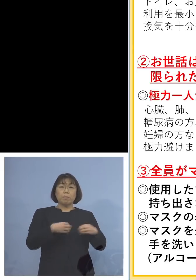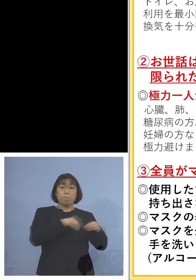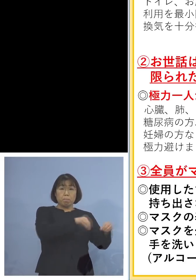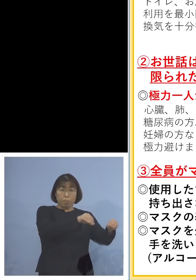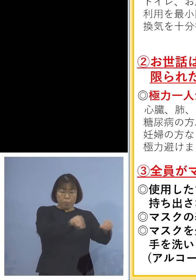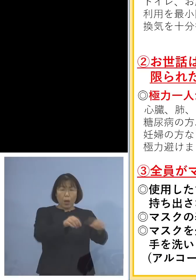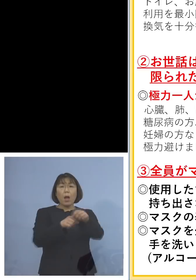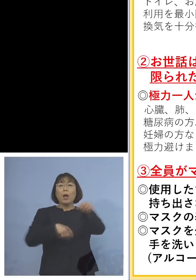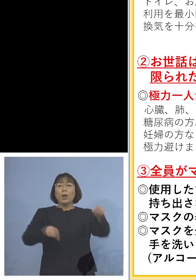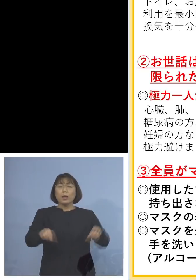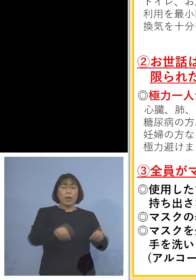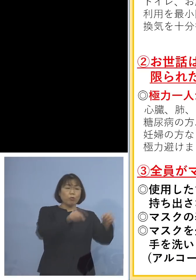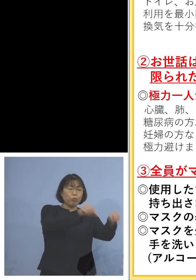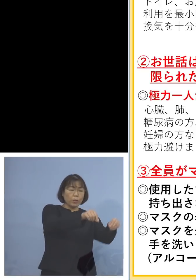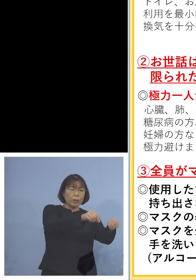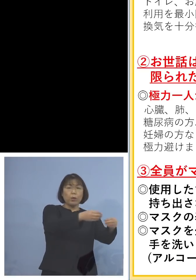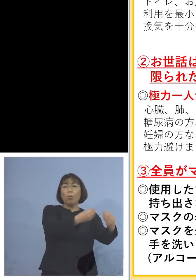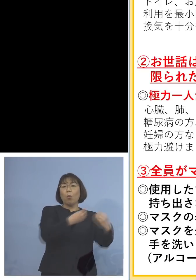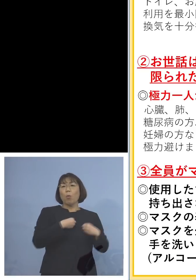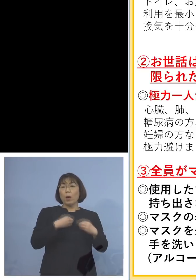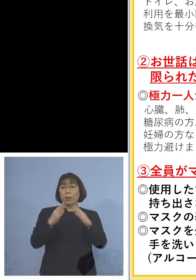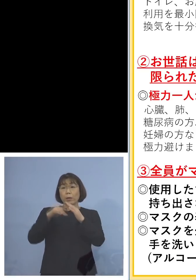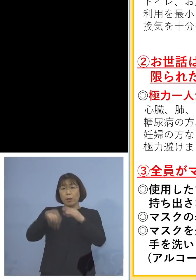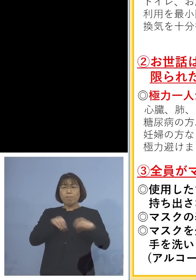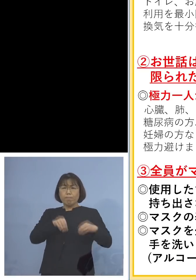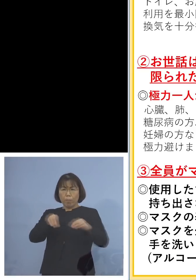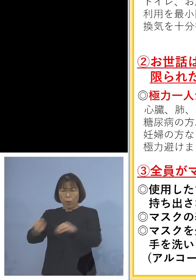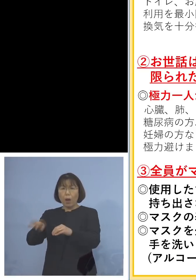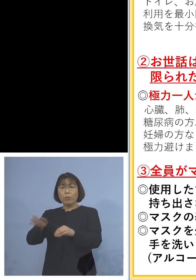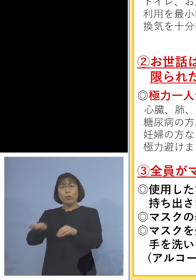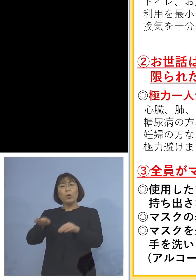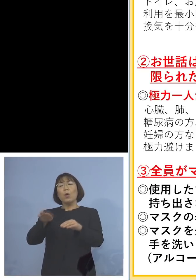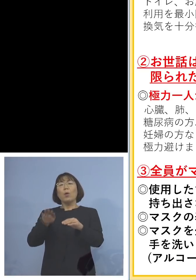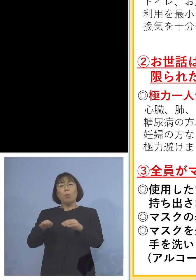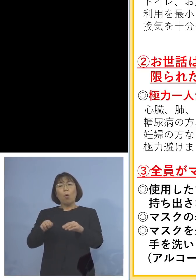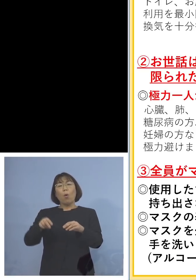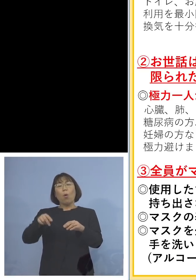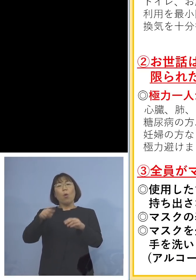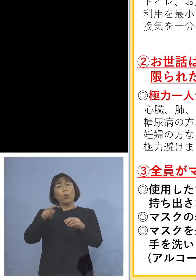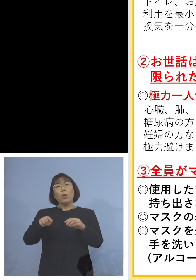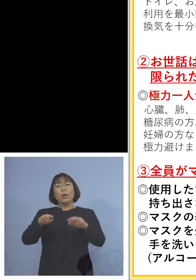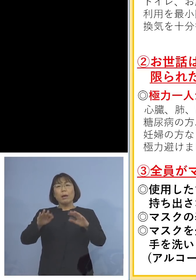そうしなければなかなか200人台を 割るというのは難しいのかもしれません